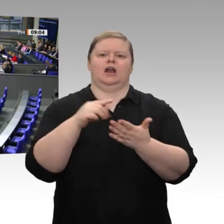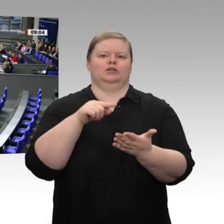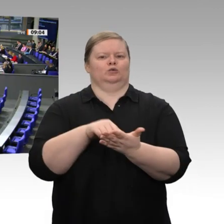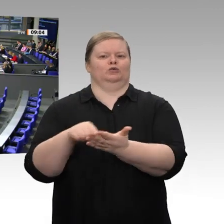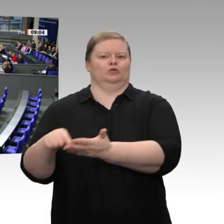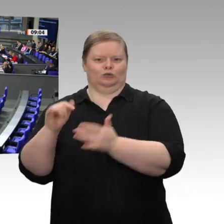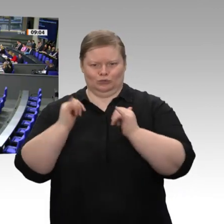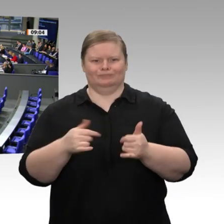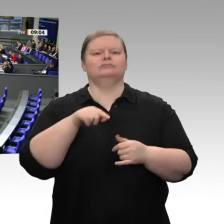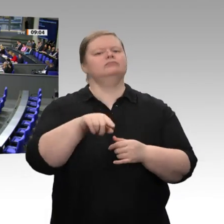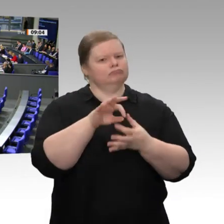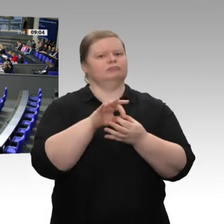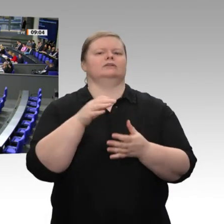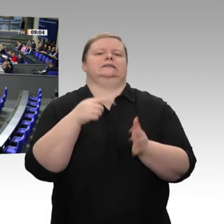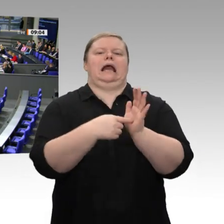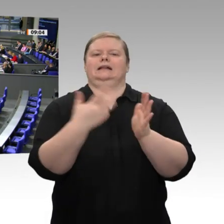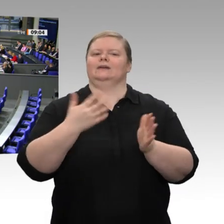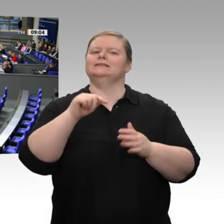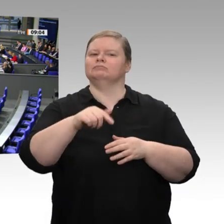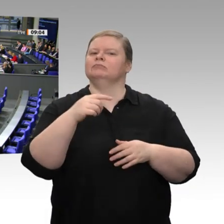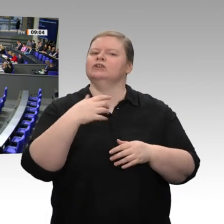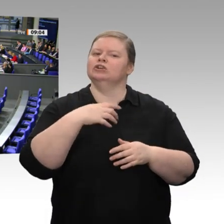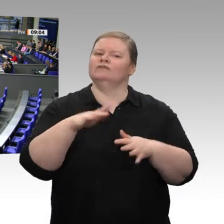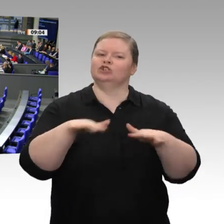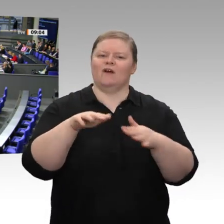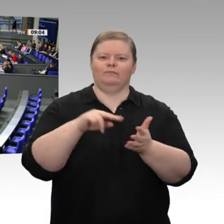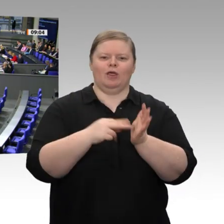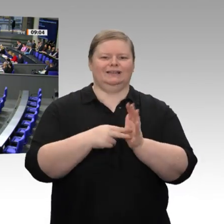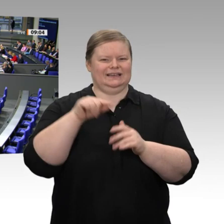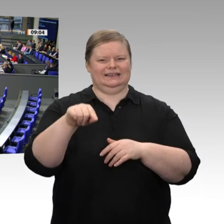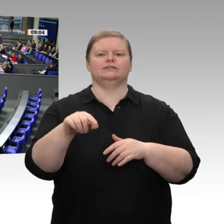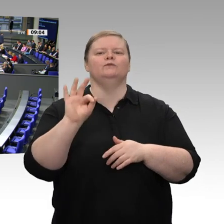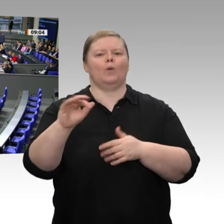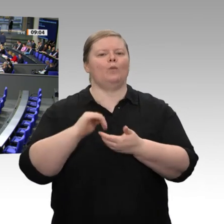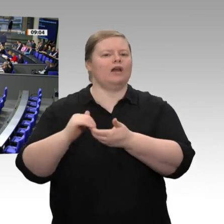herzlich. Meine sehr verehrten Damen und Herren, mit diesem Jahreswirtschaftsbericht